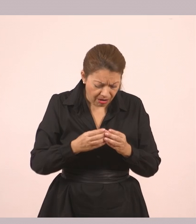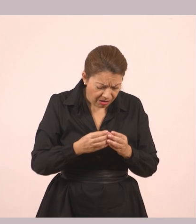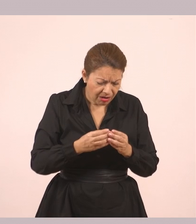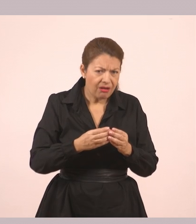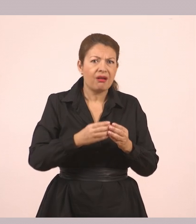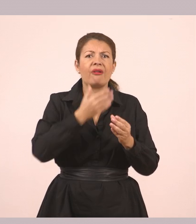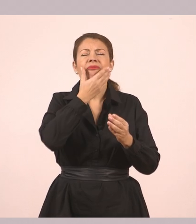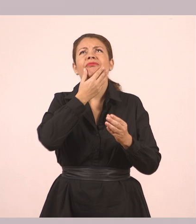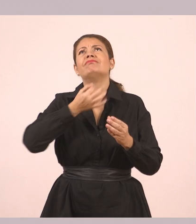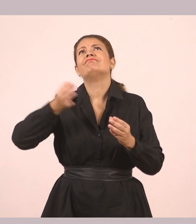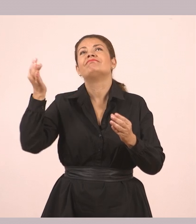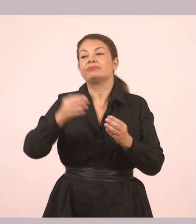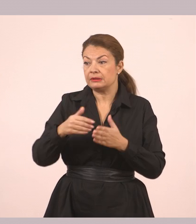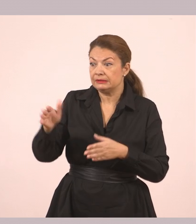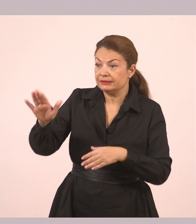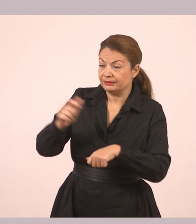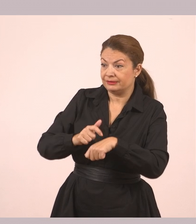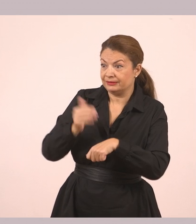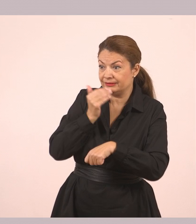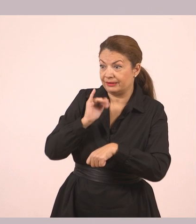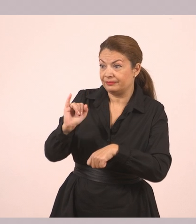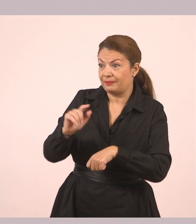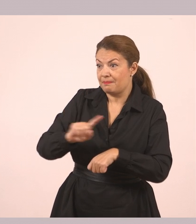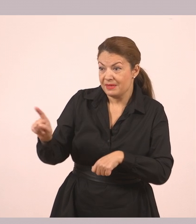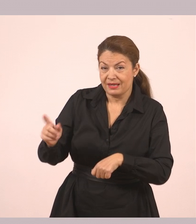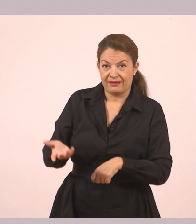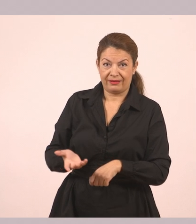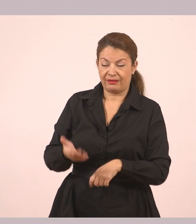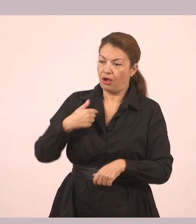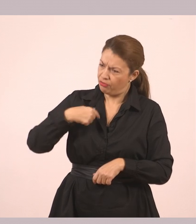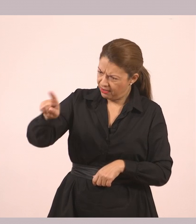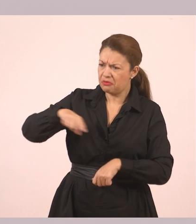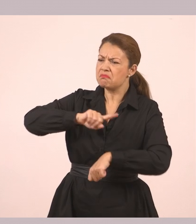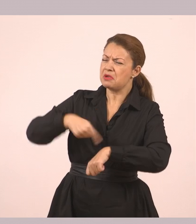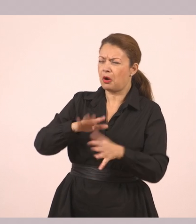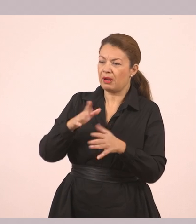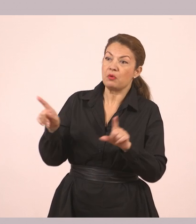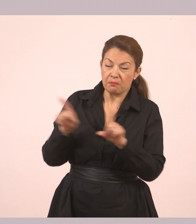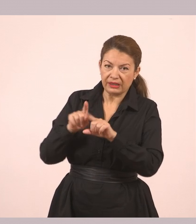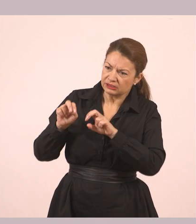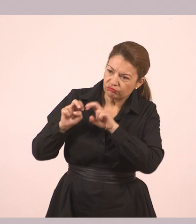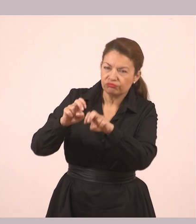«Πήγαινε τώρα γιατί θα αργήσεις. Θα περάσω σε καμιά ώρα να πάμε να δούμε τον Θωμά». «Γεια σου, Δημήτρη!»